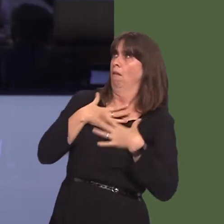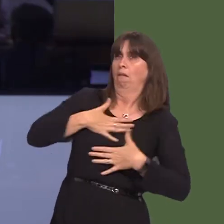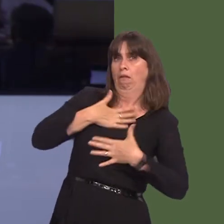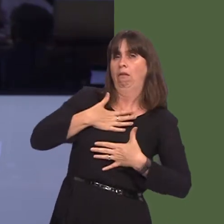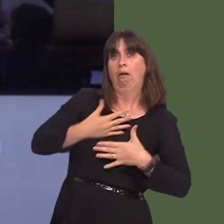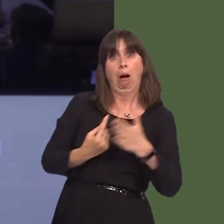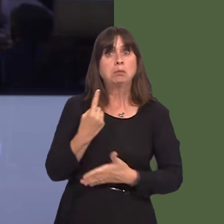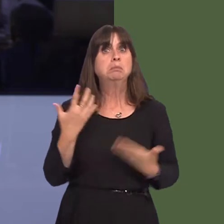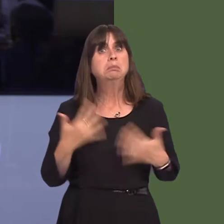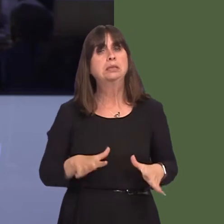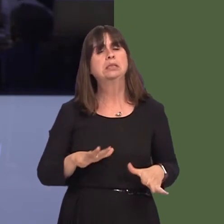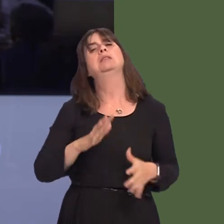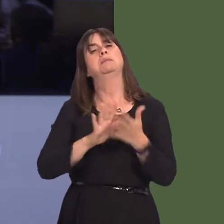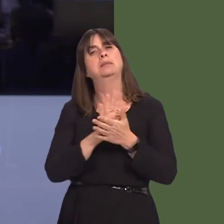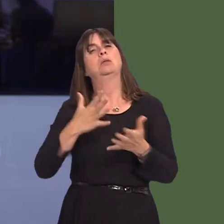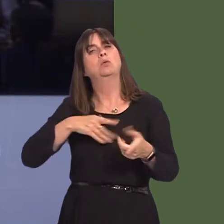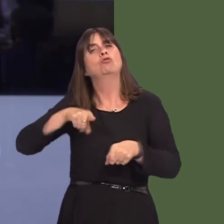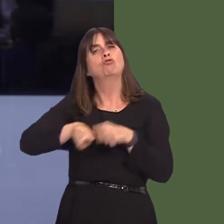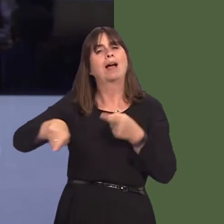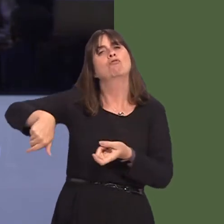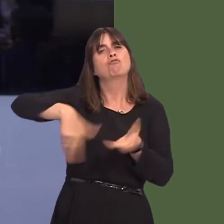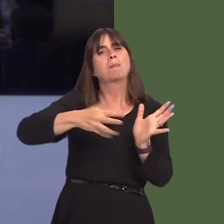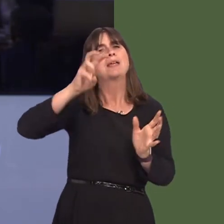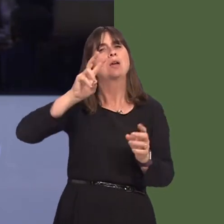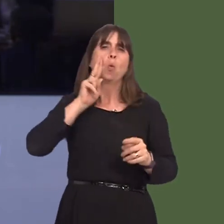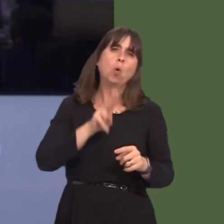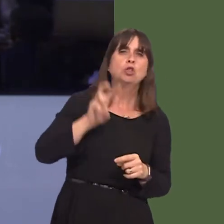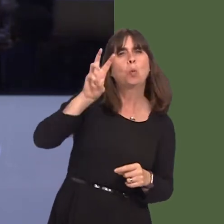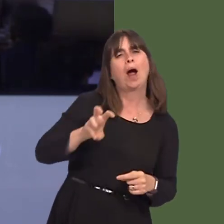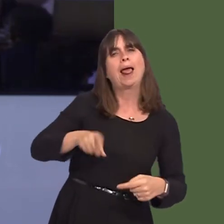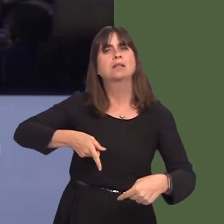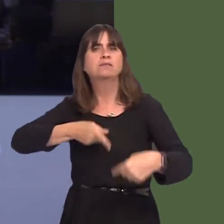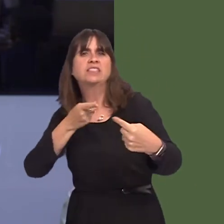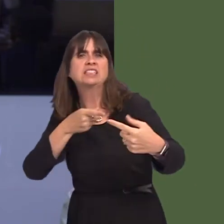move to tackle alcohol abuse at rugby internationals? And will he commit to discussing this with